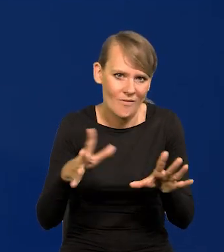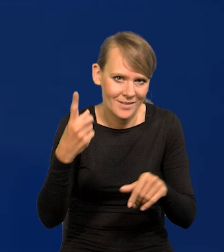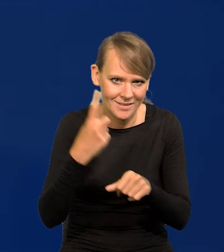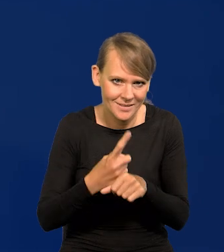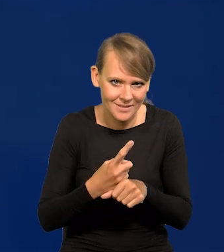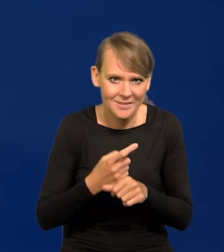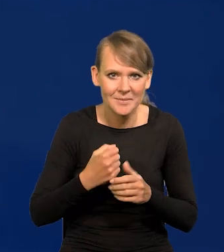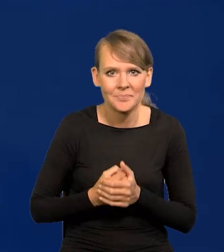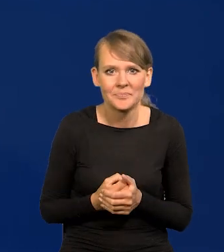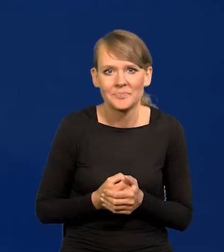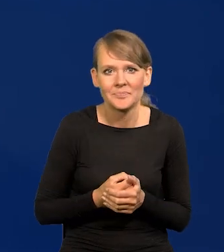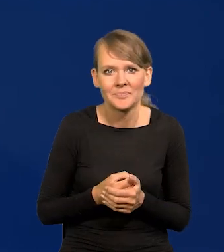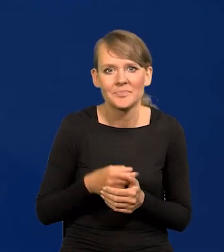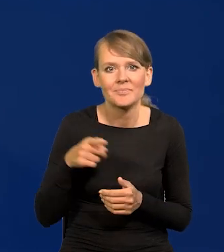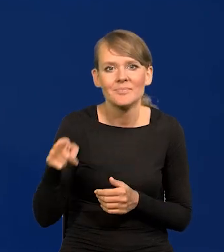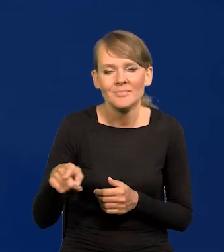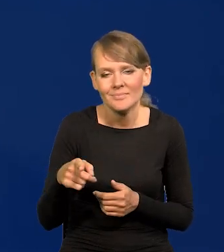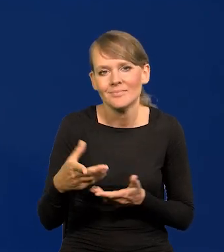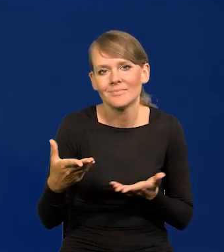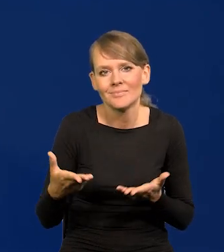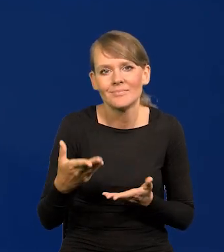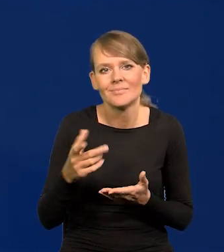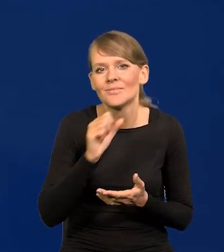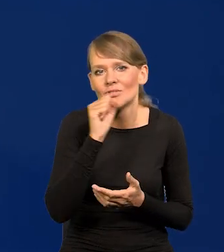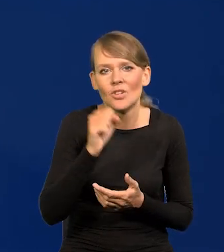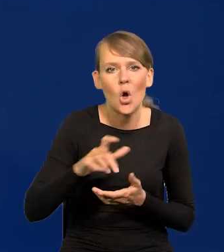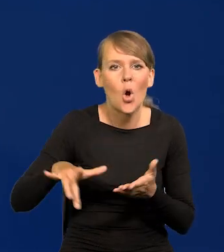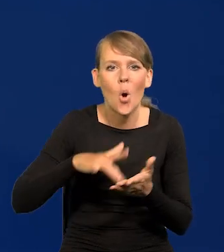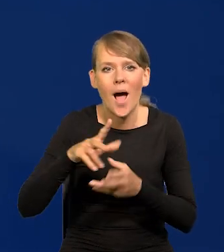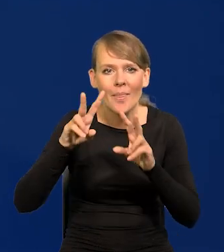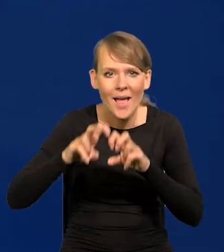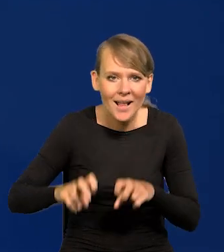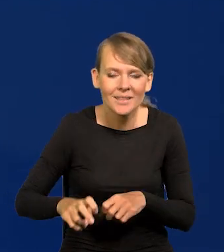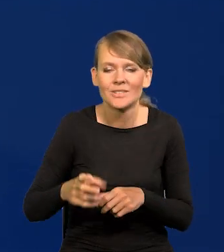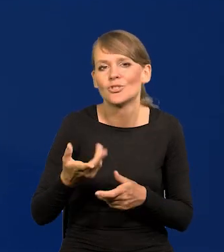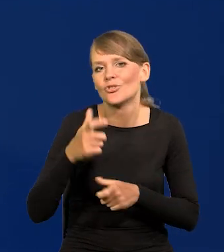Rynek się tego spodziewał tak zwany, żaden ośrodek analityczny, żadni ekonomiści,